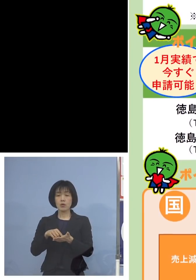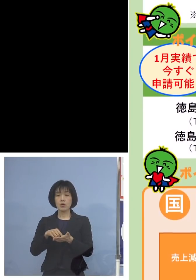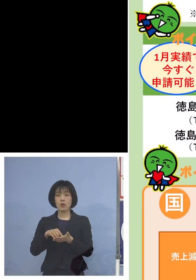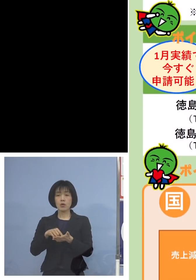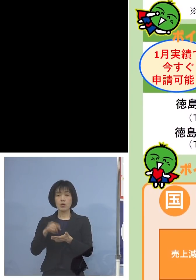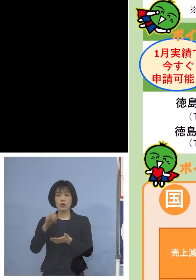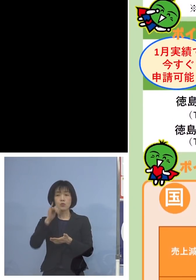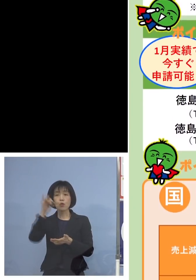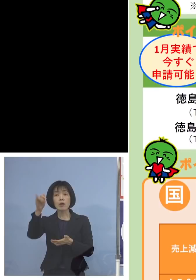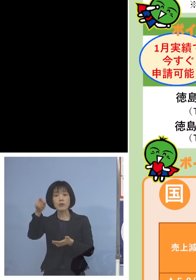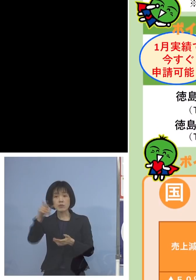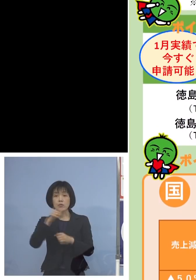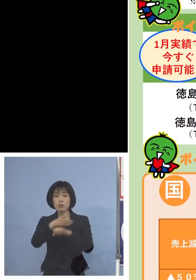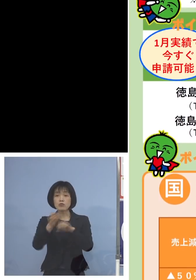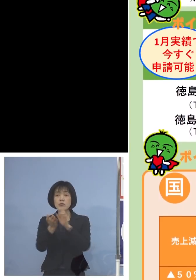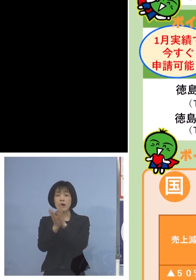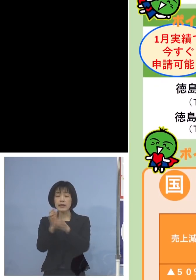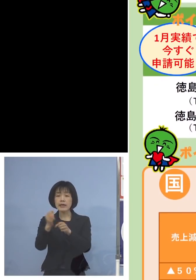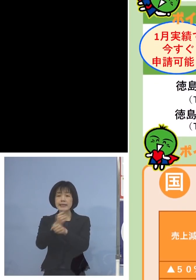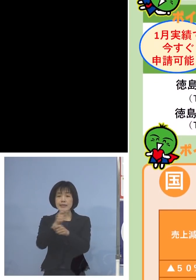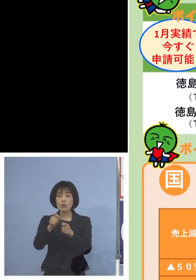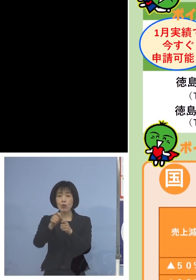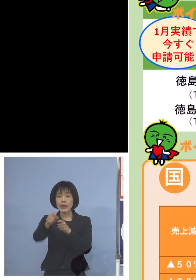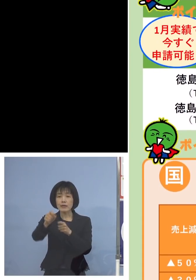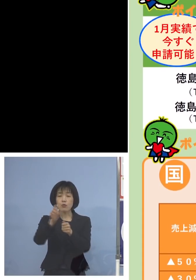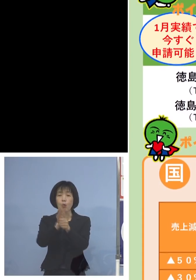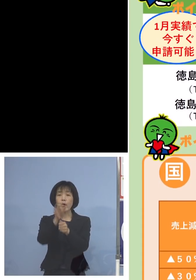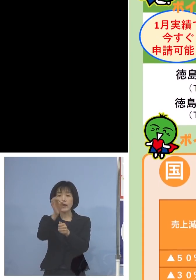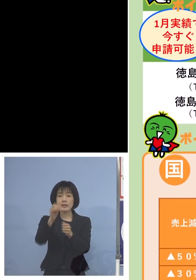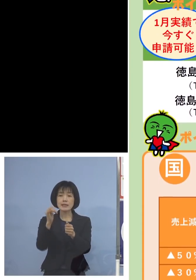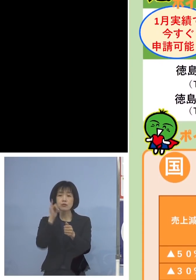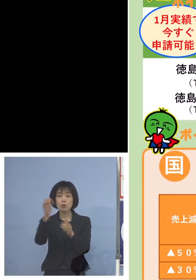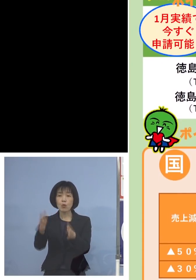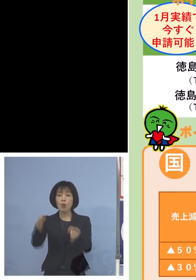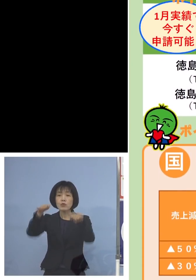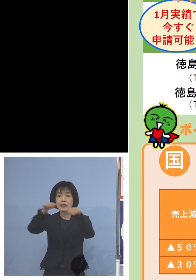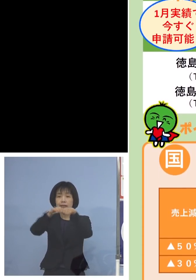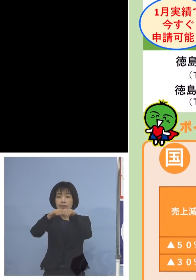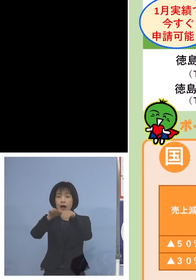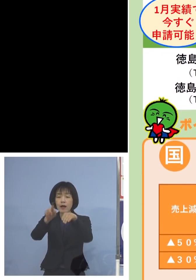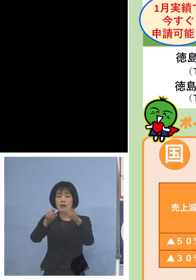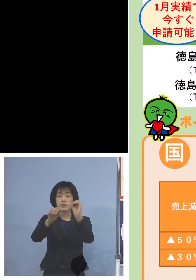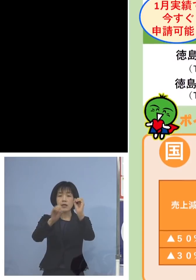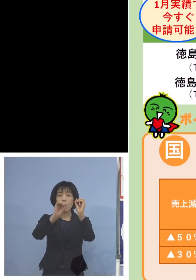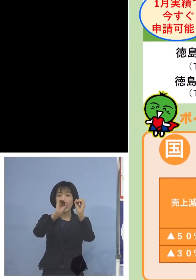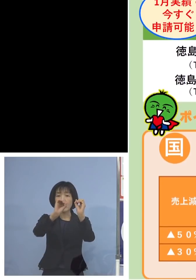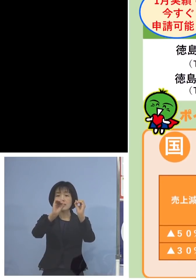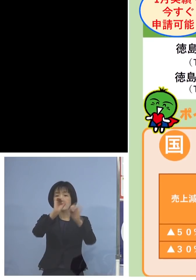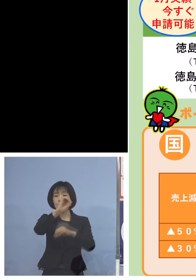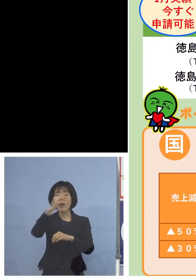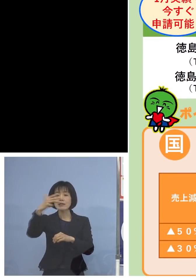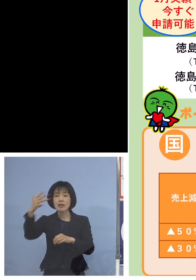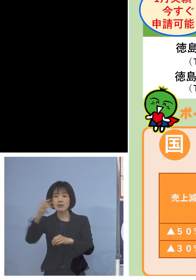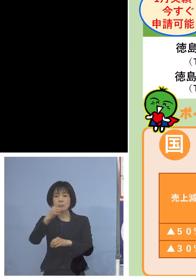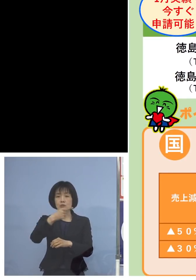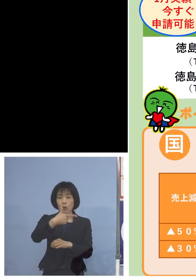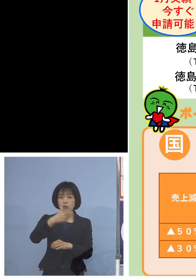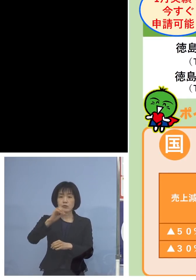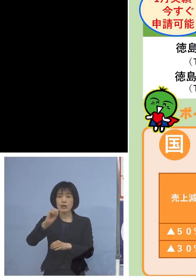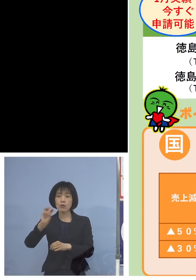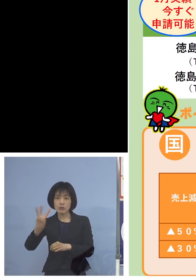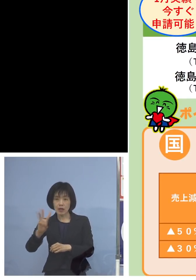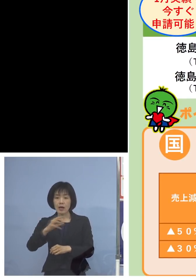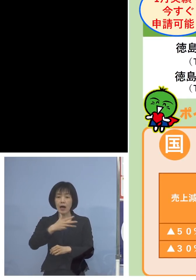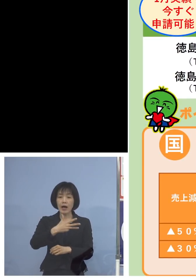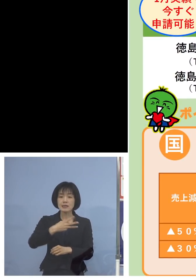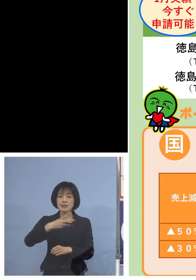徳島県事業継続応援金コールセンター 088-603-8232